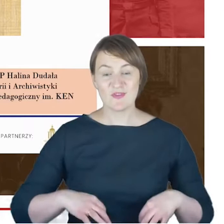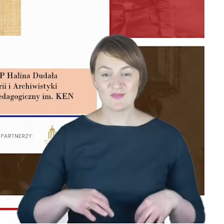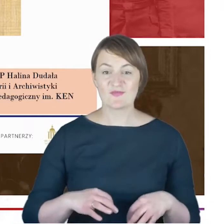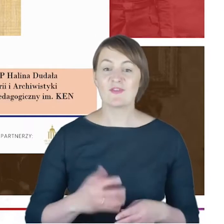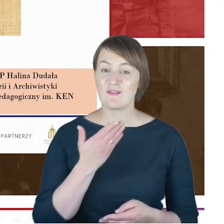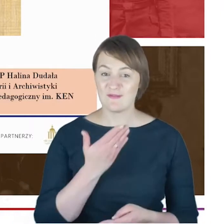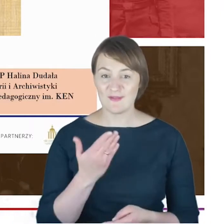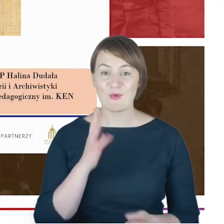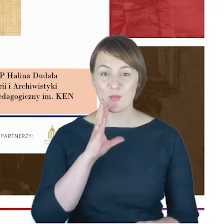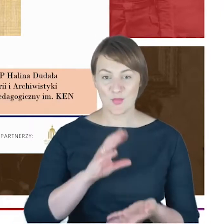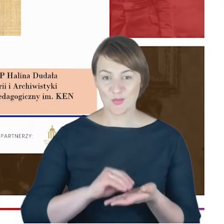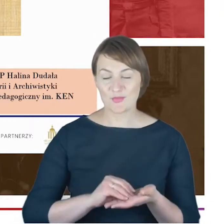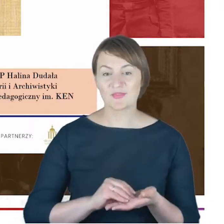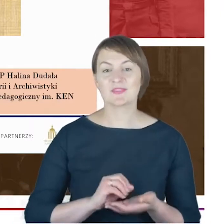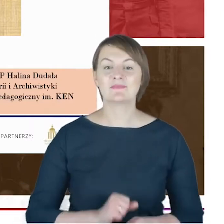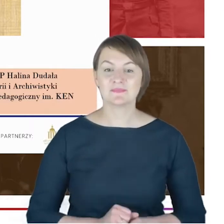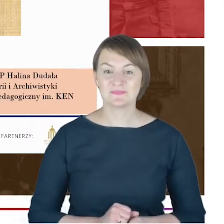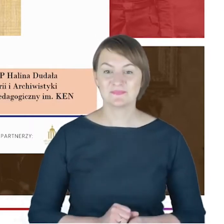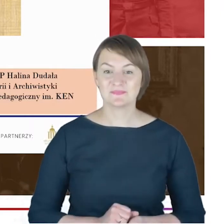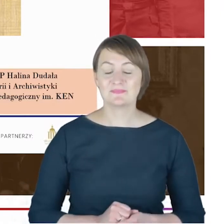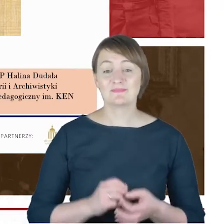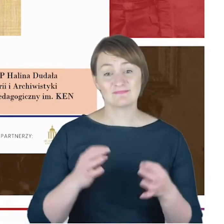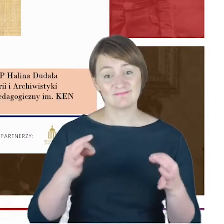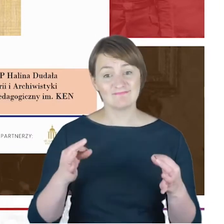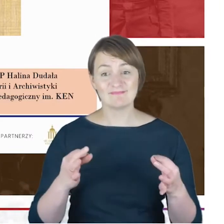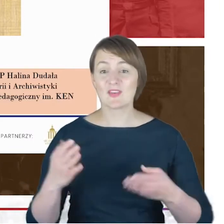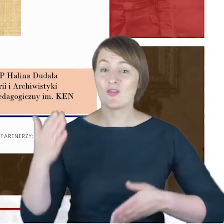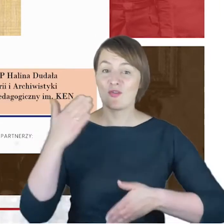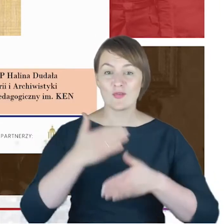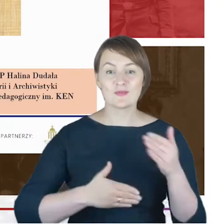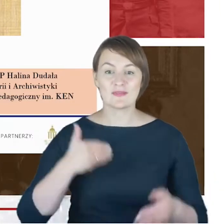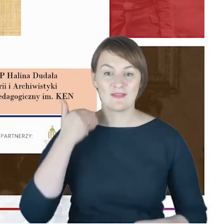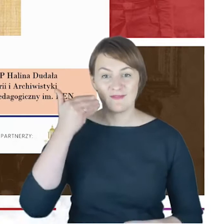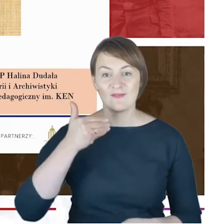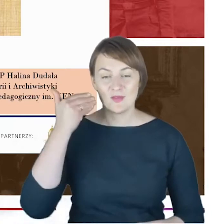Przed nami ostatni merytoryczny wykład poświęcony postaci,